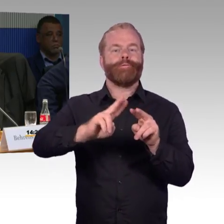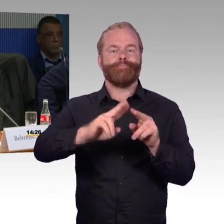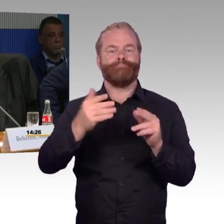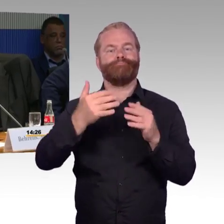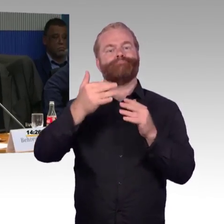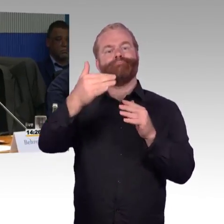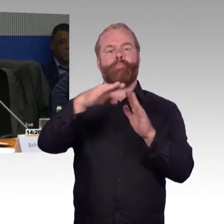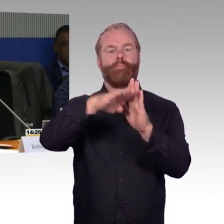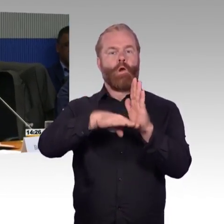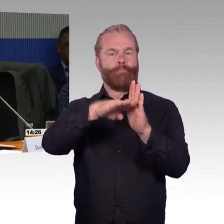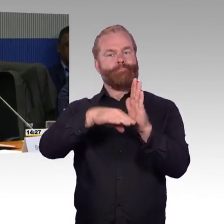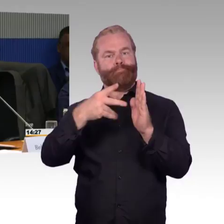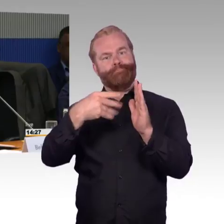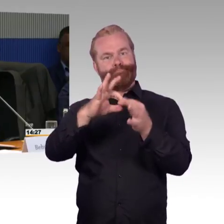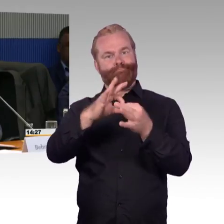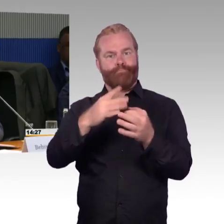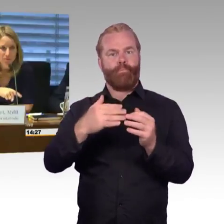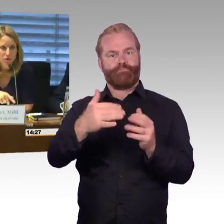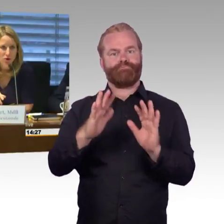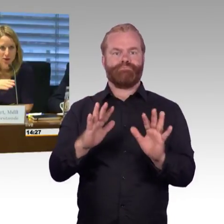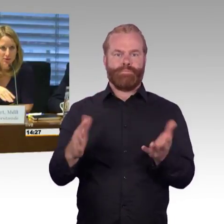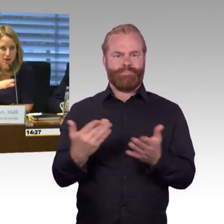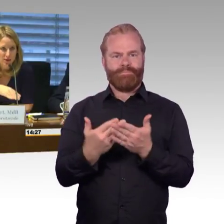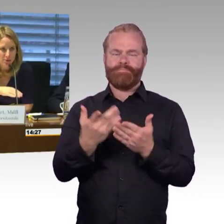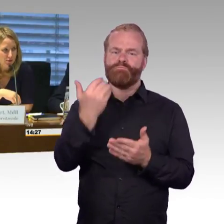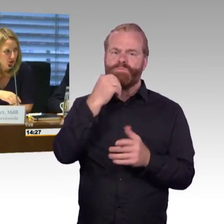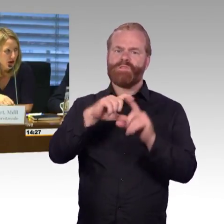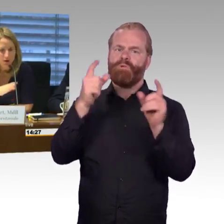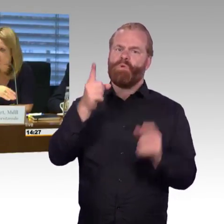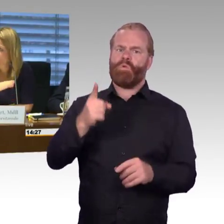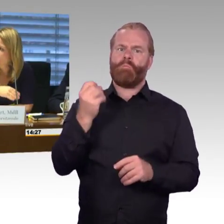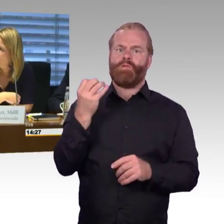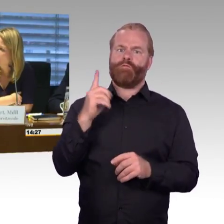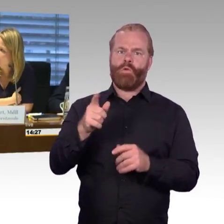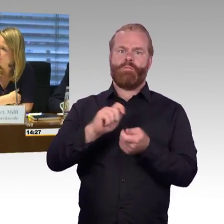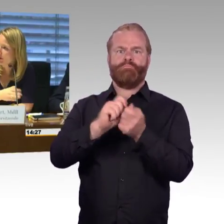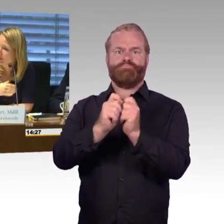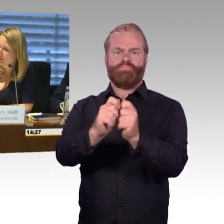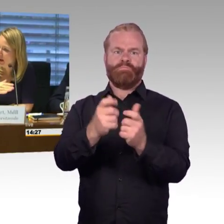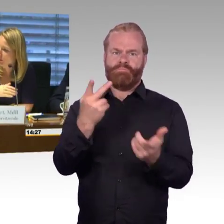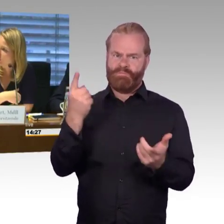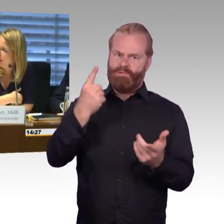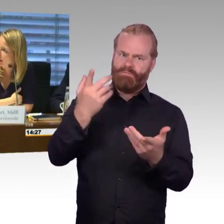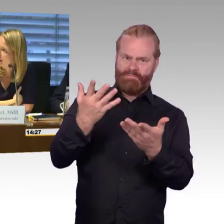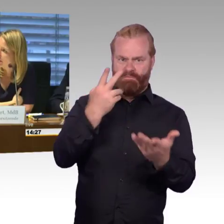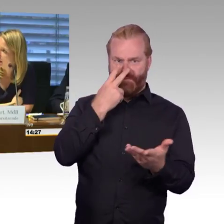(Rednerwechsel) Vielen Dank, wir machen erst einmal eine Runde, also wir sammeln die Fragen und Antworten insgesamt,